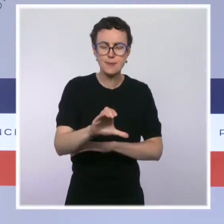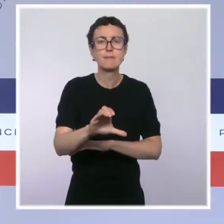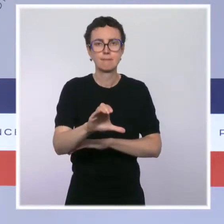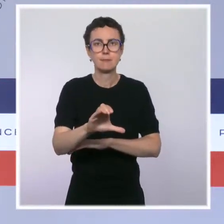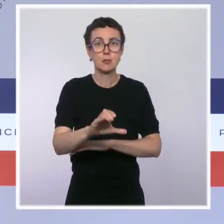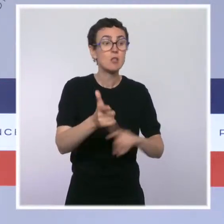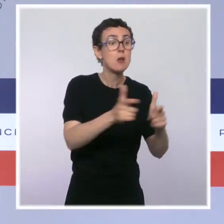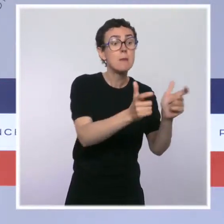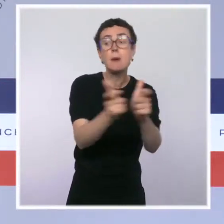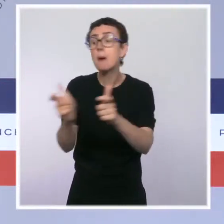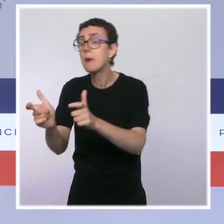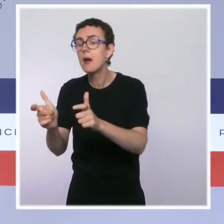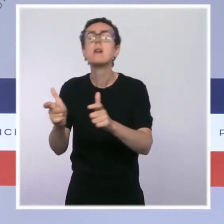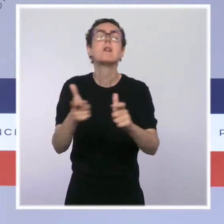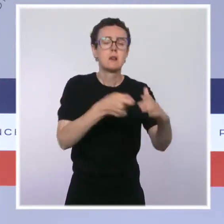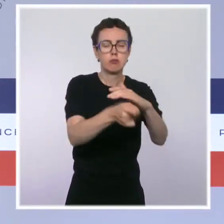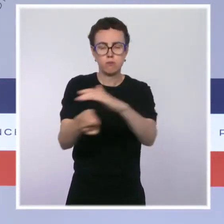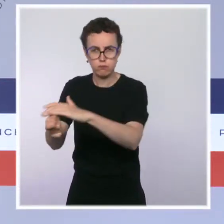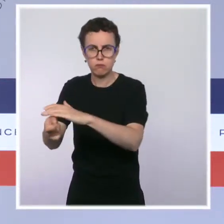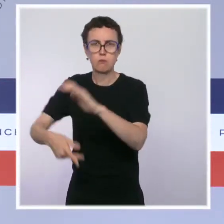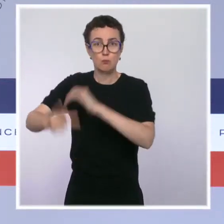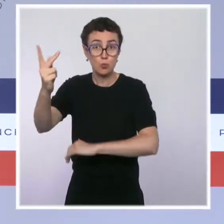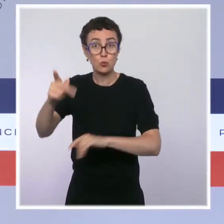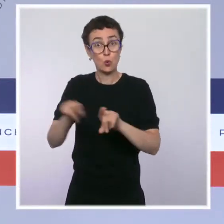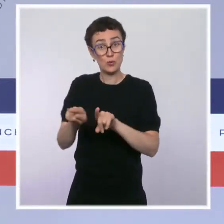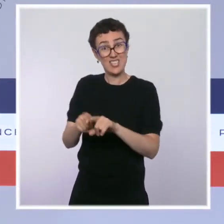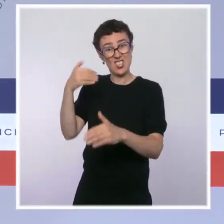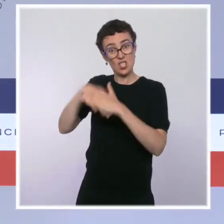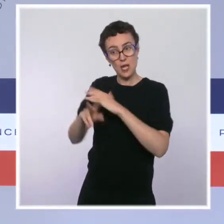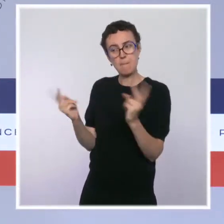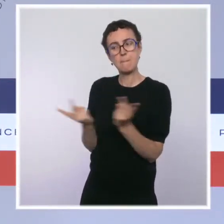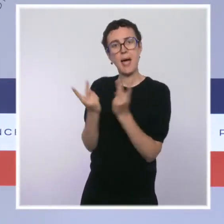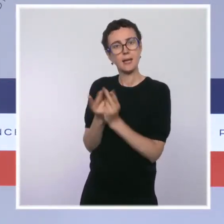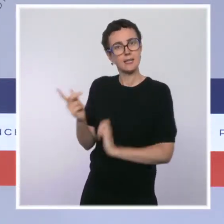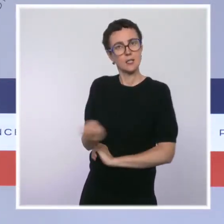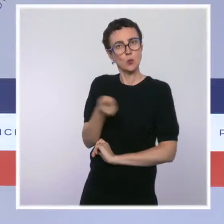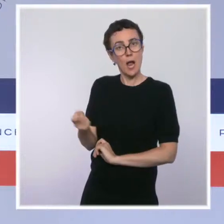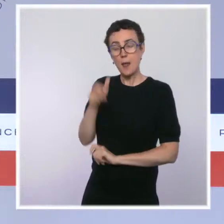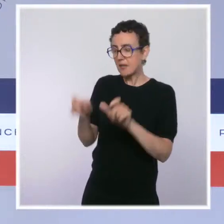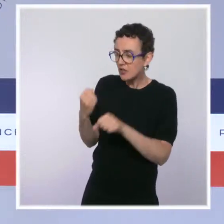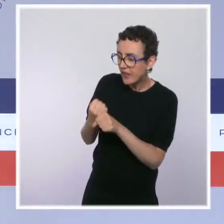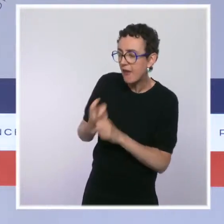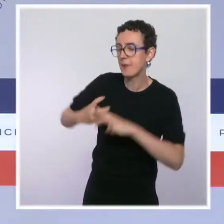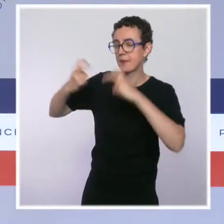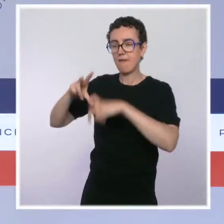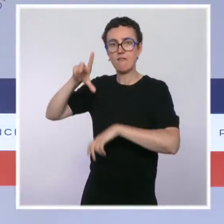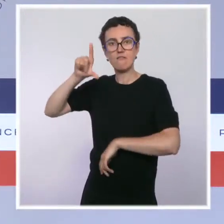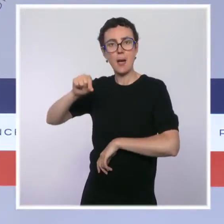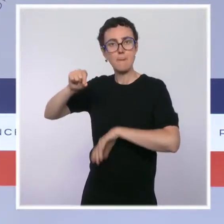postes supplémentaires dans les parcs nationaux. Enfin, nous accueillerons courant 2022 un nouveau sommet consacré